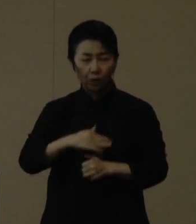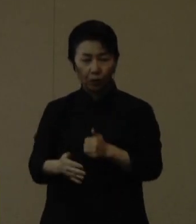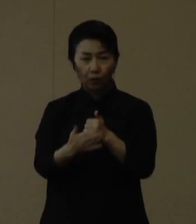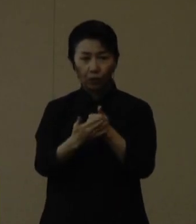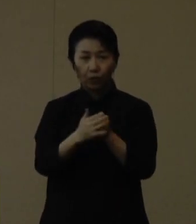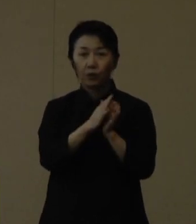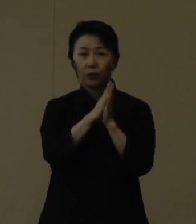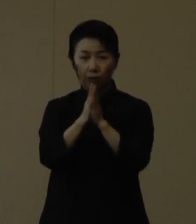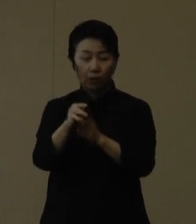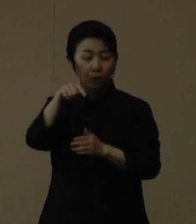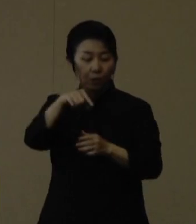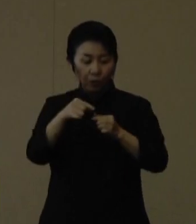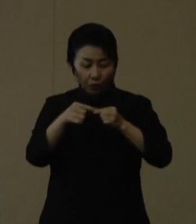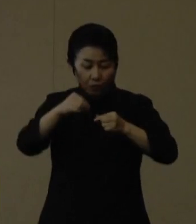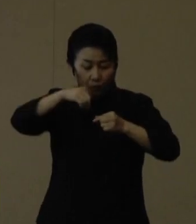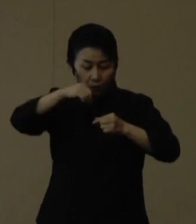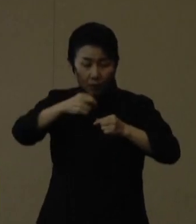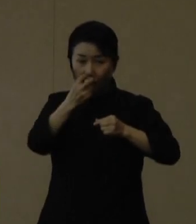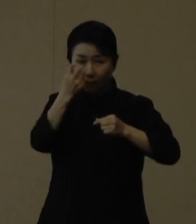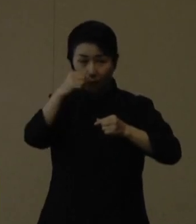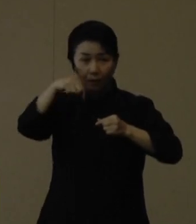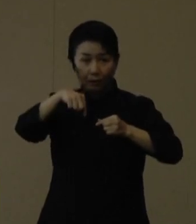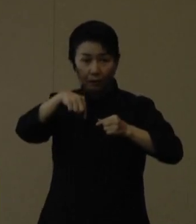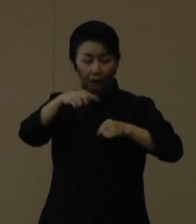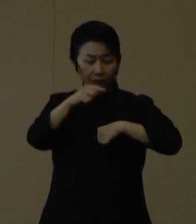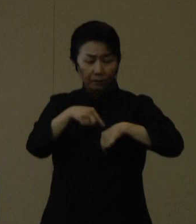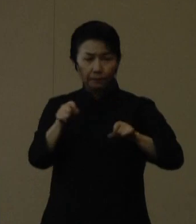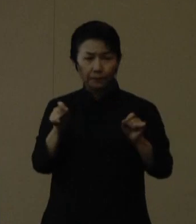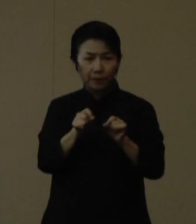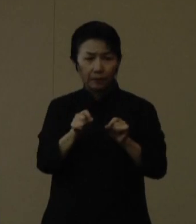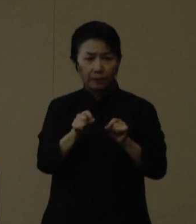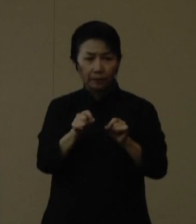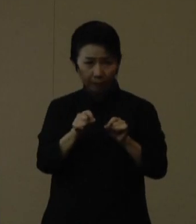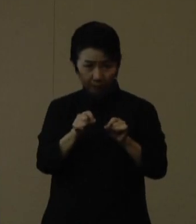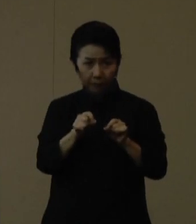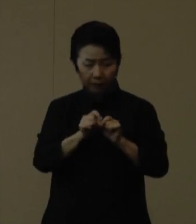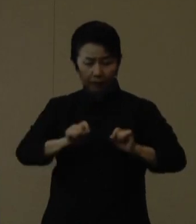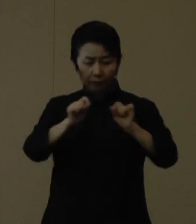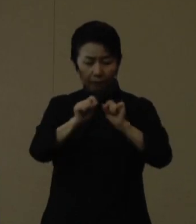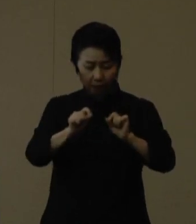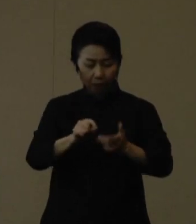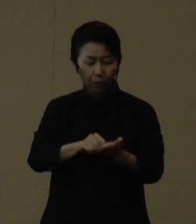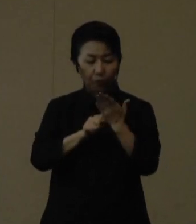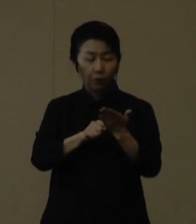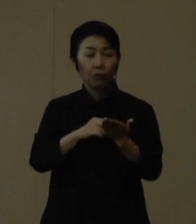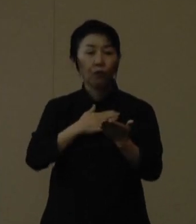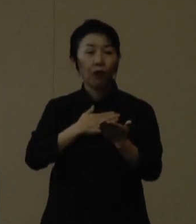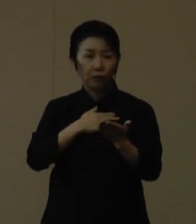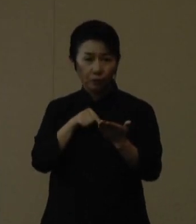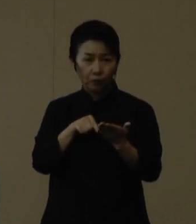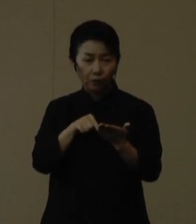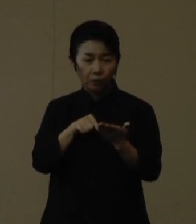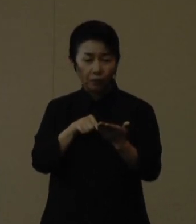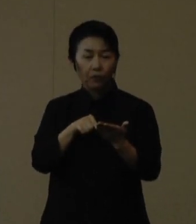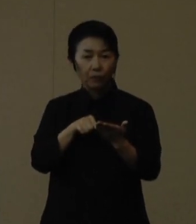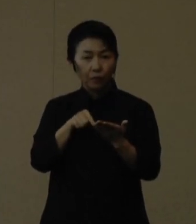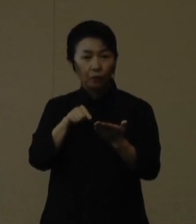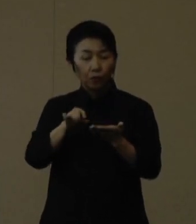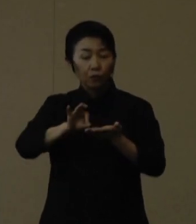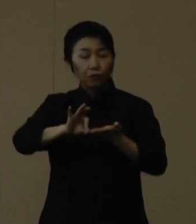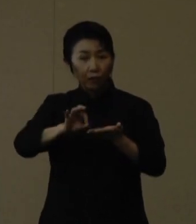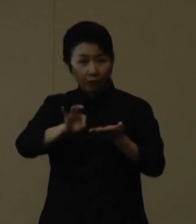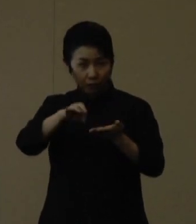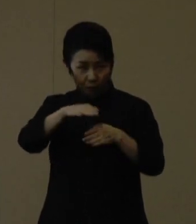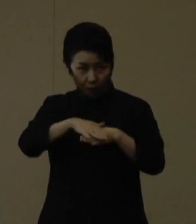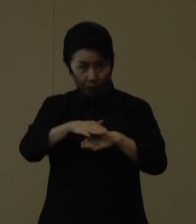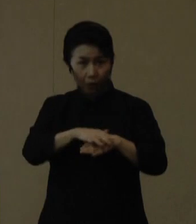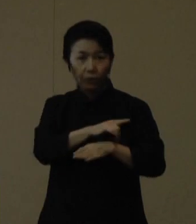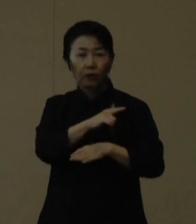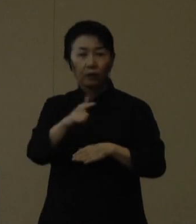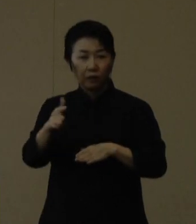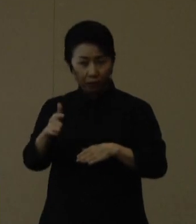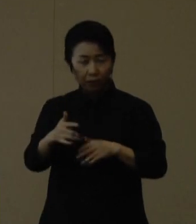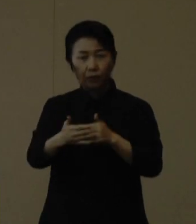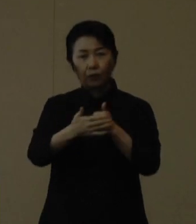この抗原定性検査については、短時間で検査結果が分かることからこのような活用も進めていきたいというように思います